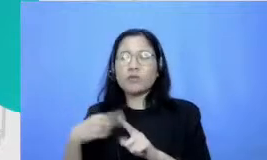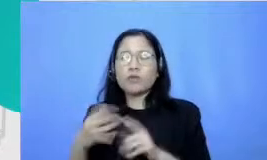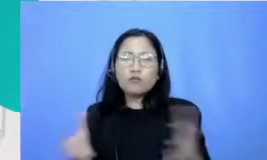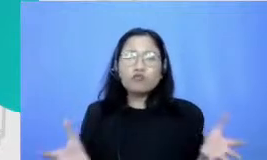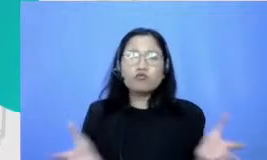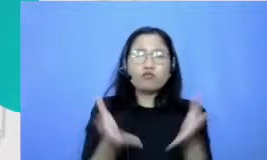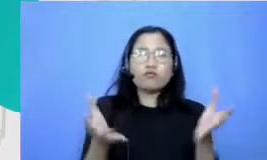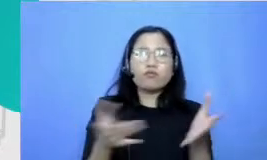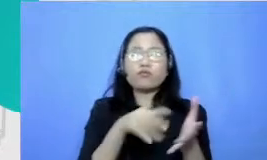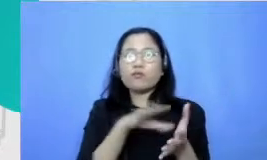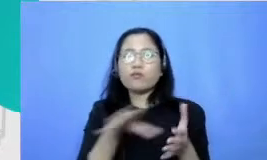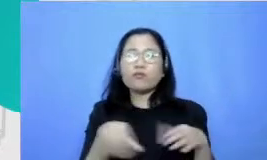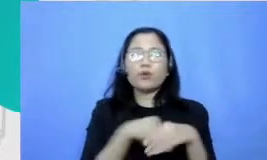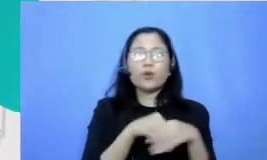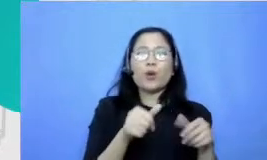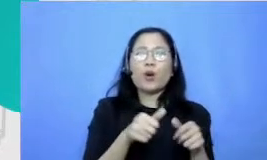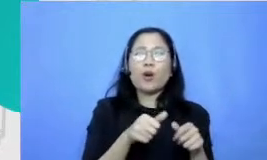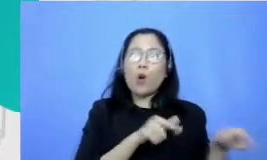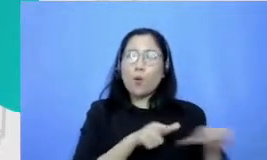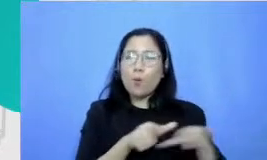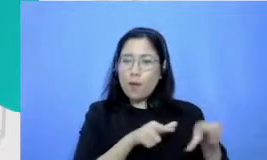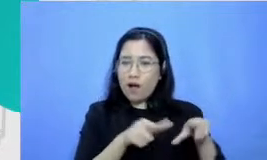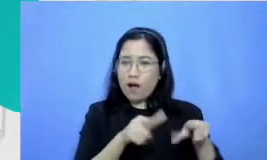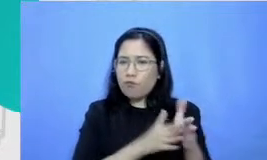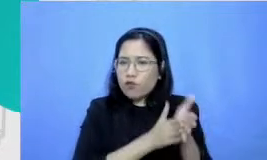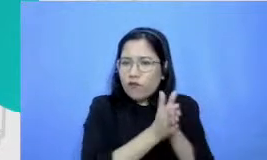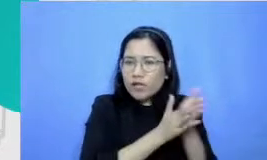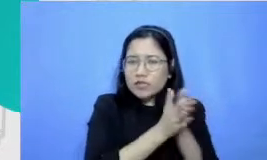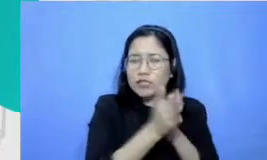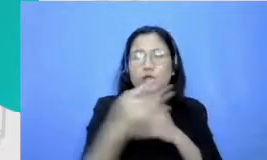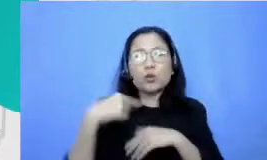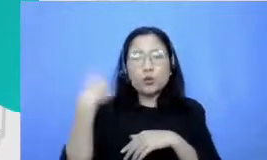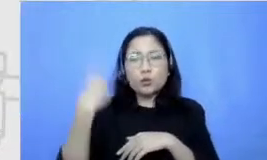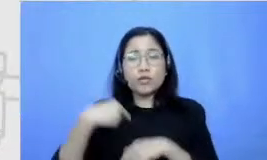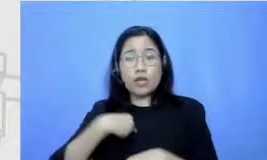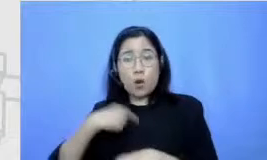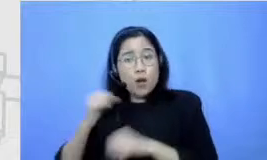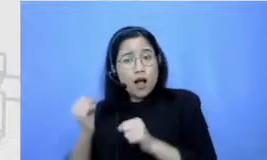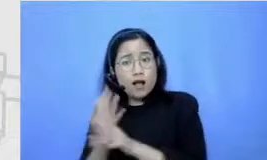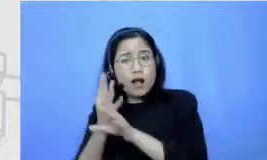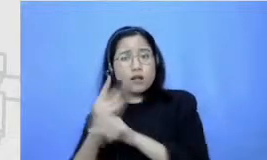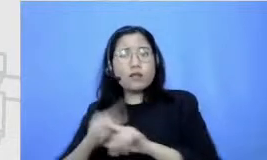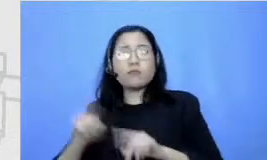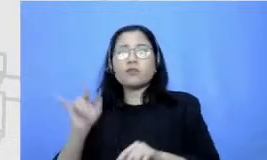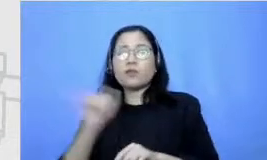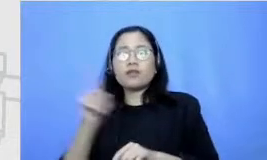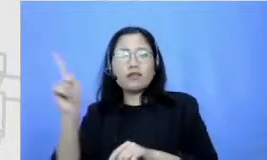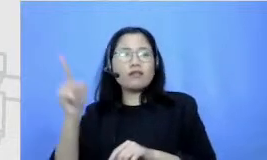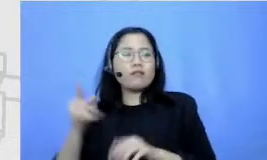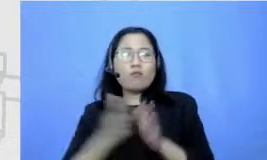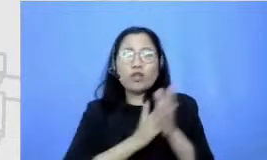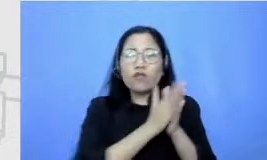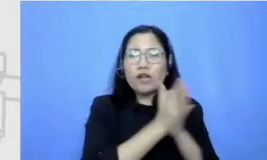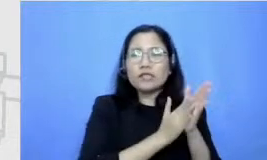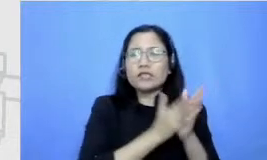Hai berhenti ngasih motivasi ketika aku gagal jadi itu yang terkesan banget lah Masya Allah